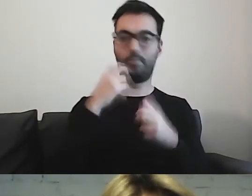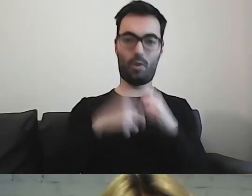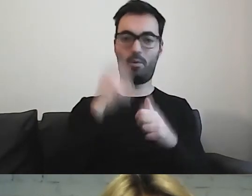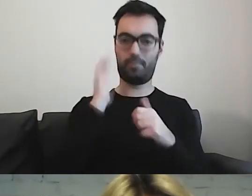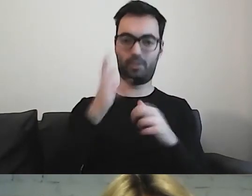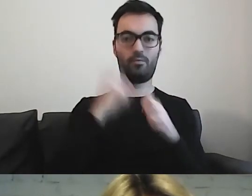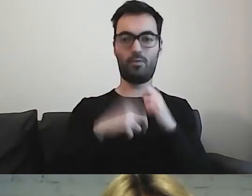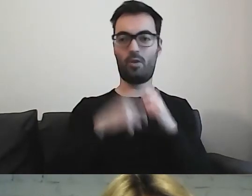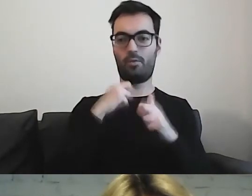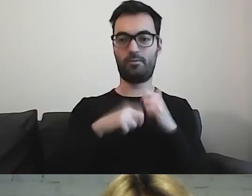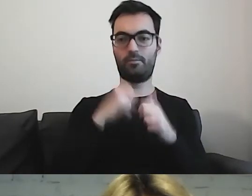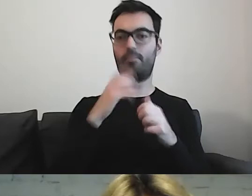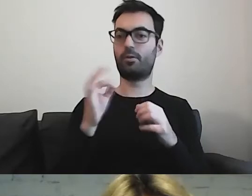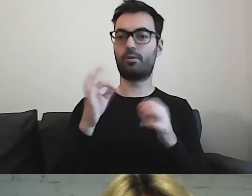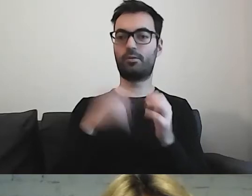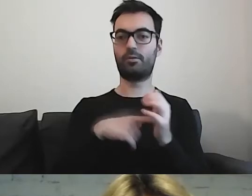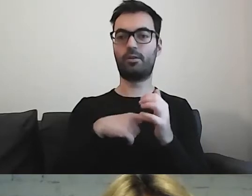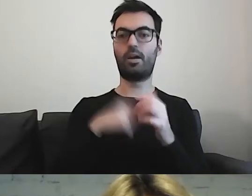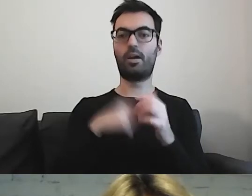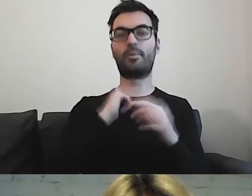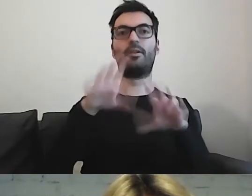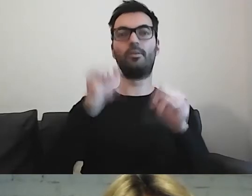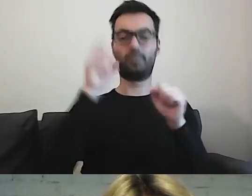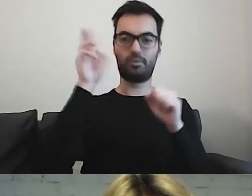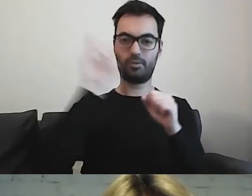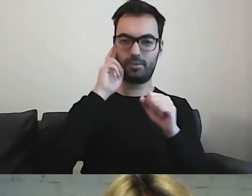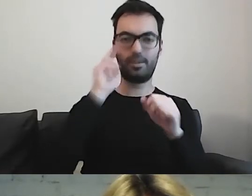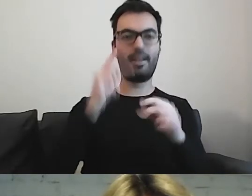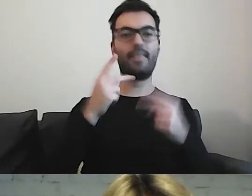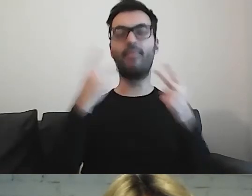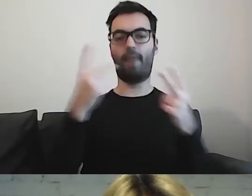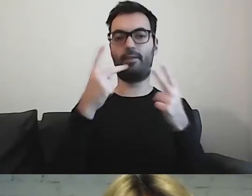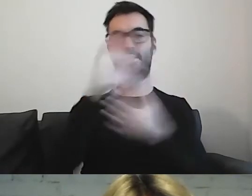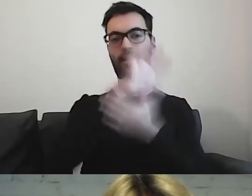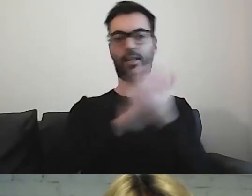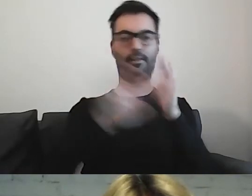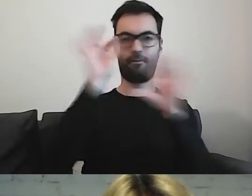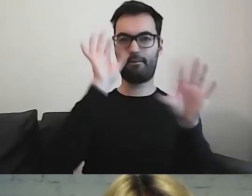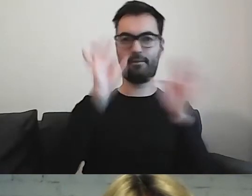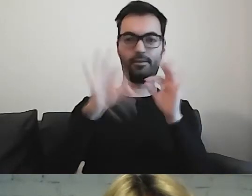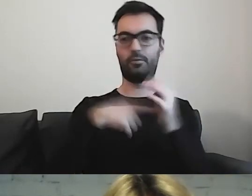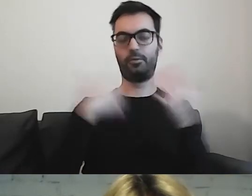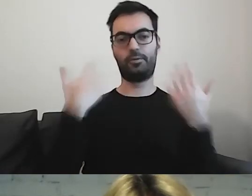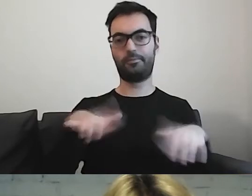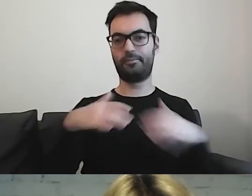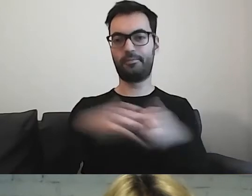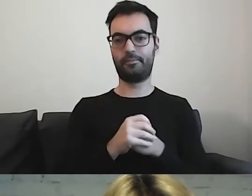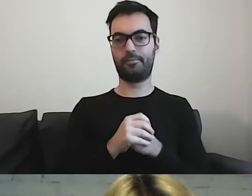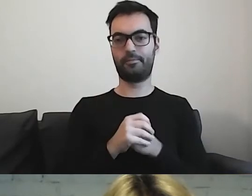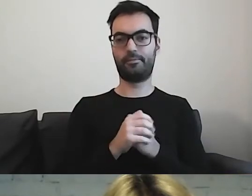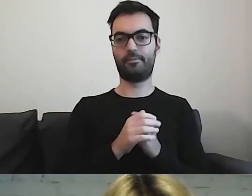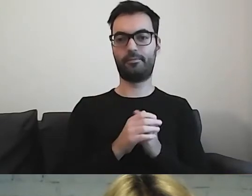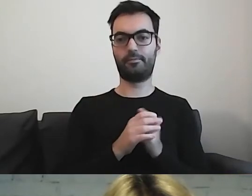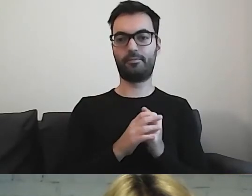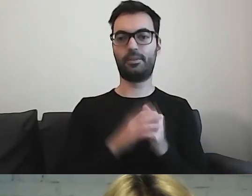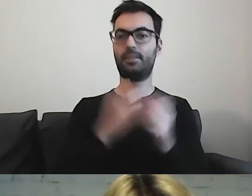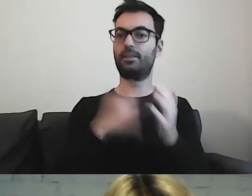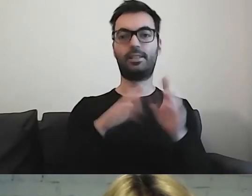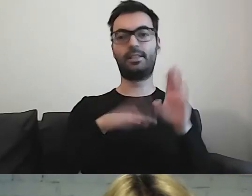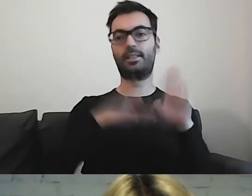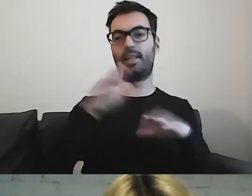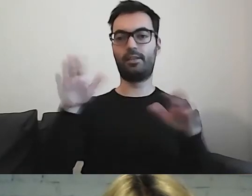Wyłowienie najważniejszych treści jest zależne od możliwości osoby.